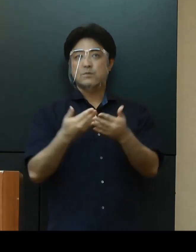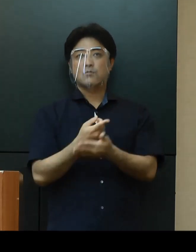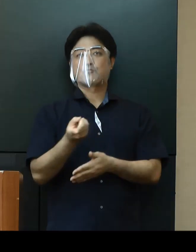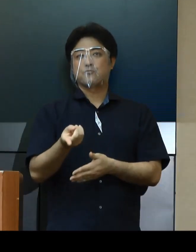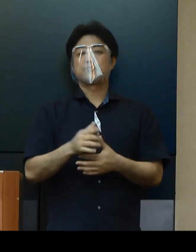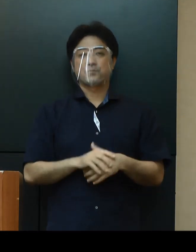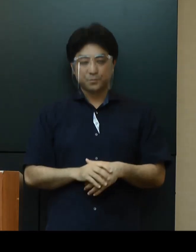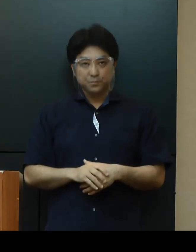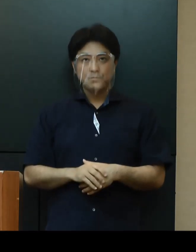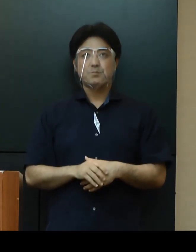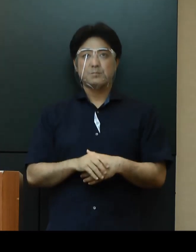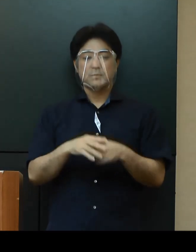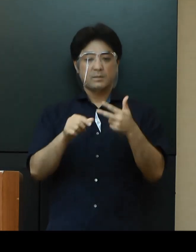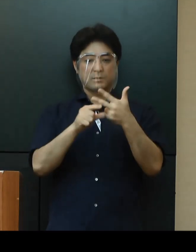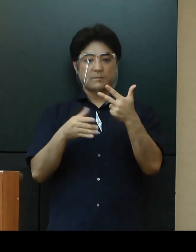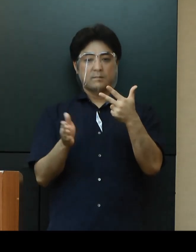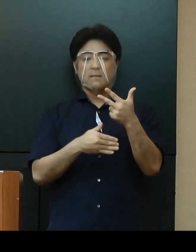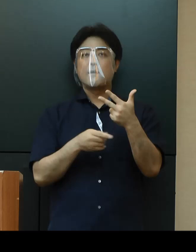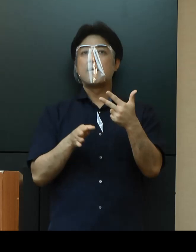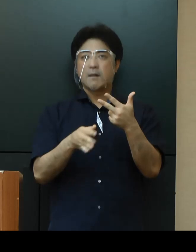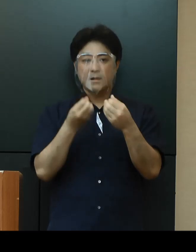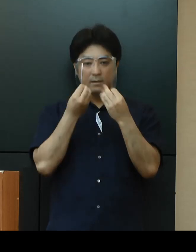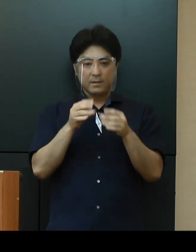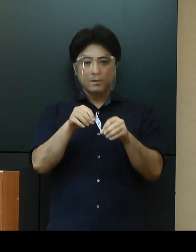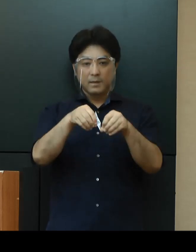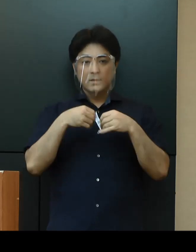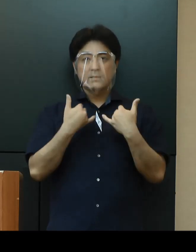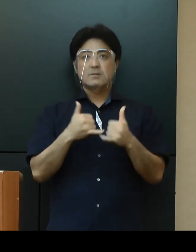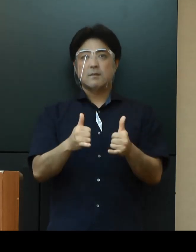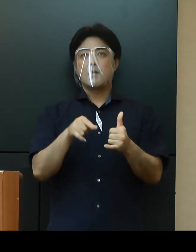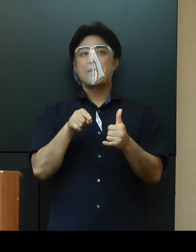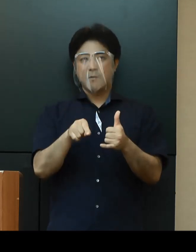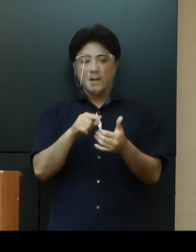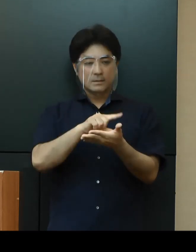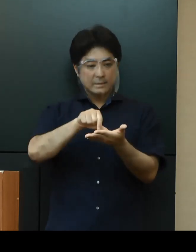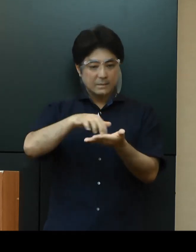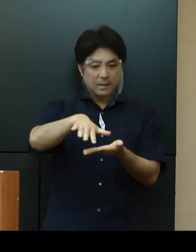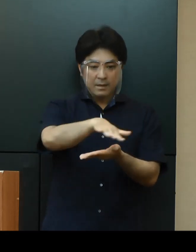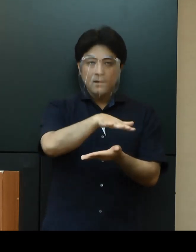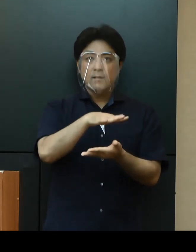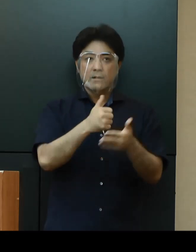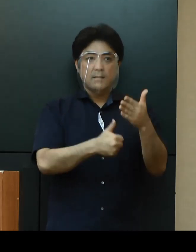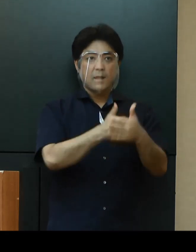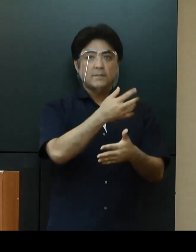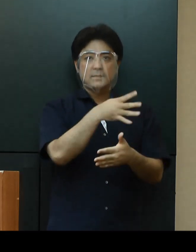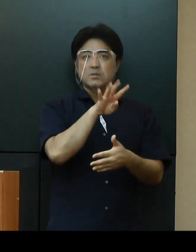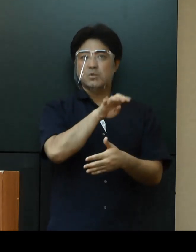７月に入ってからの感染者について居住地別でみますと、那覇市が45％、